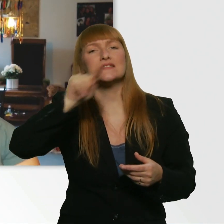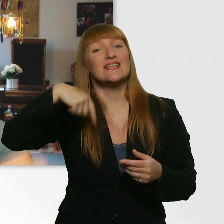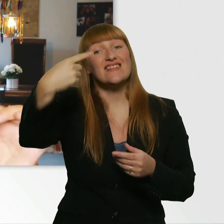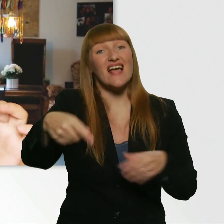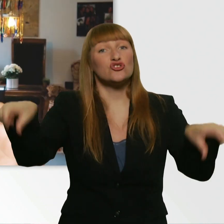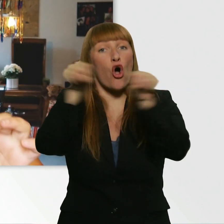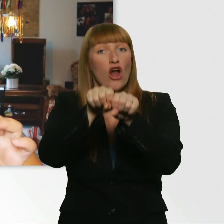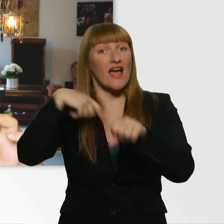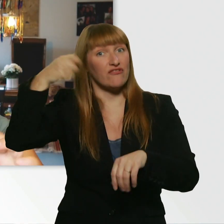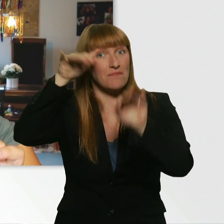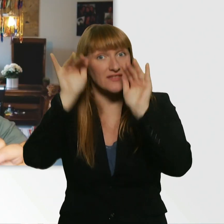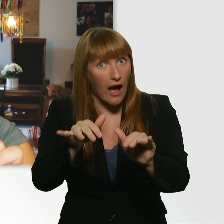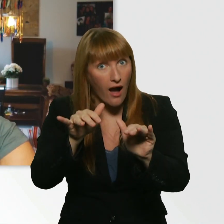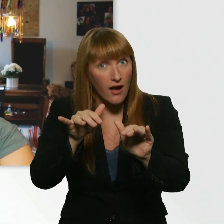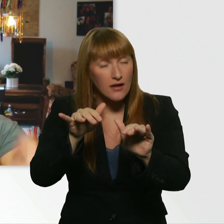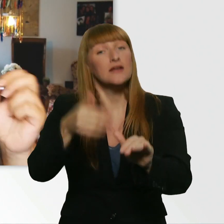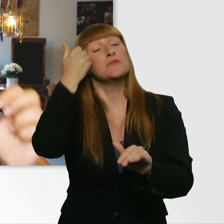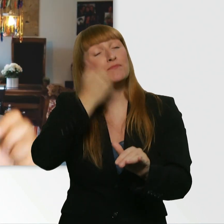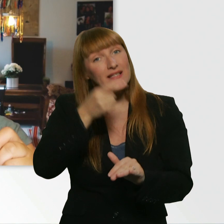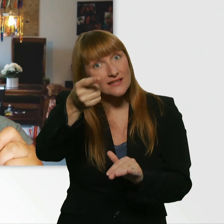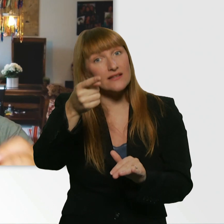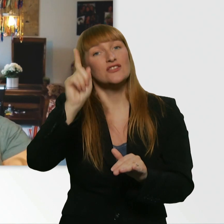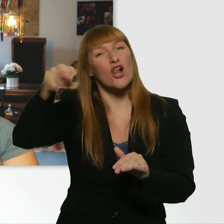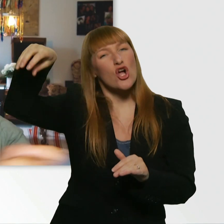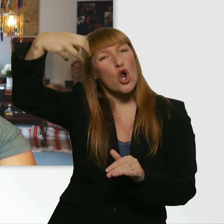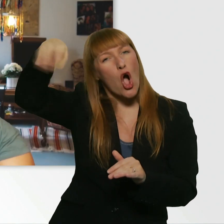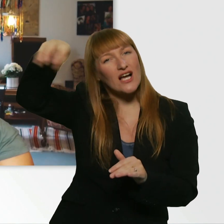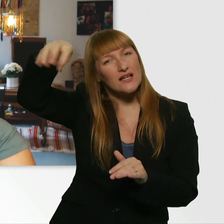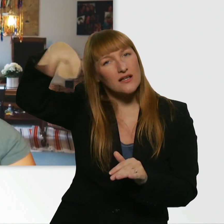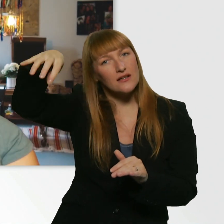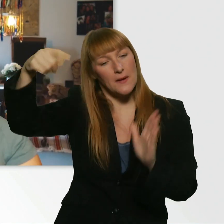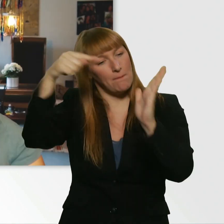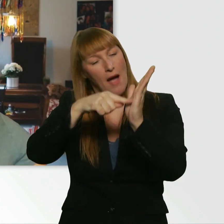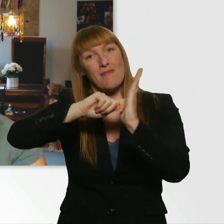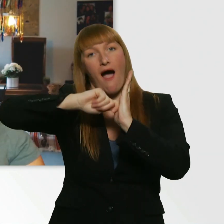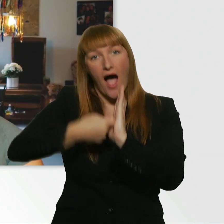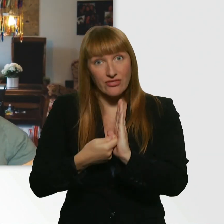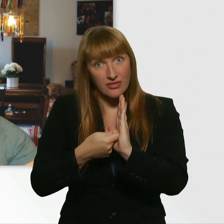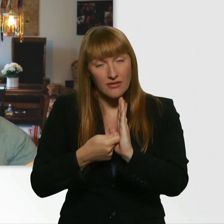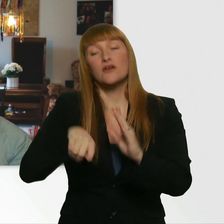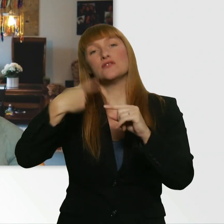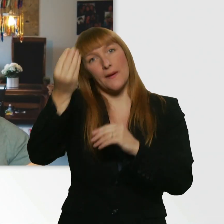könntet ihr, solltet ihr, das Glöckchen auf "Ein" schalten. Damit ihr eine Benachrichtigung darüber bekommt.